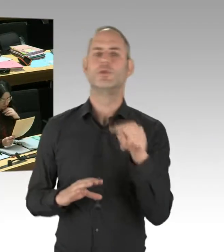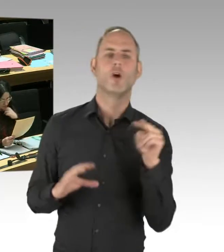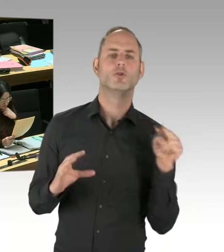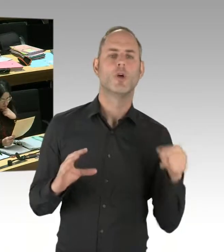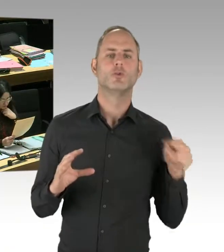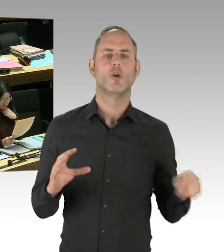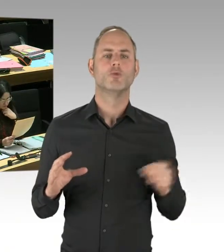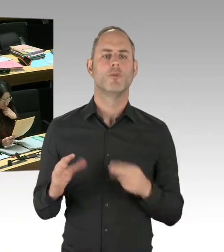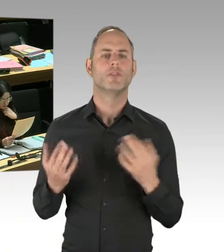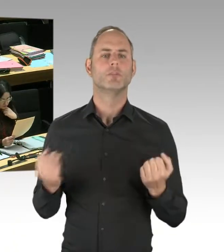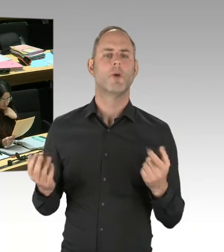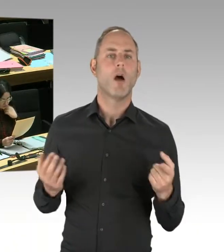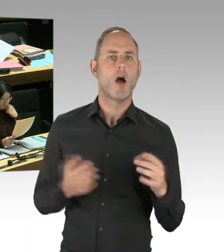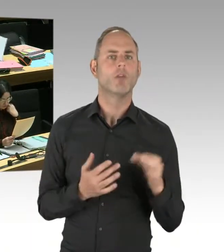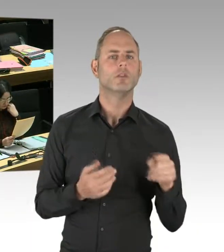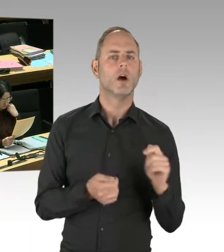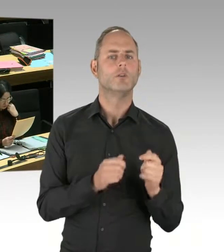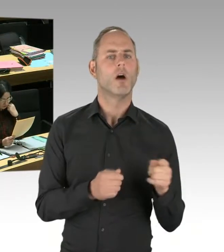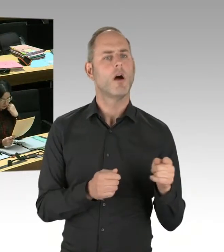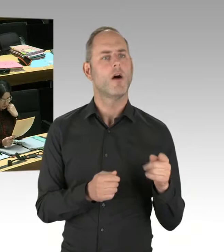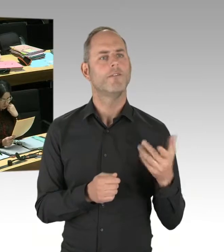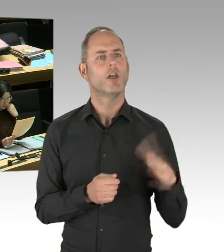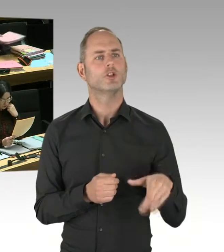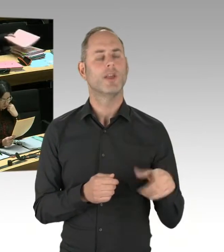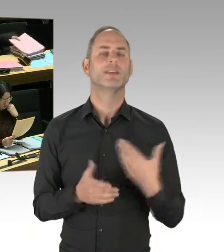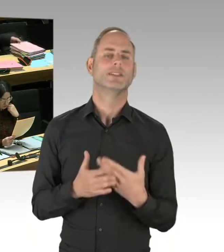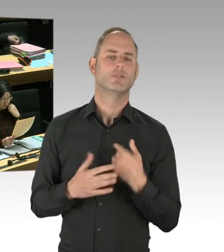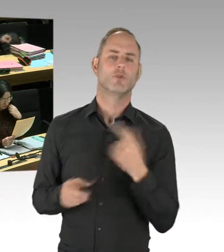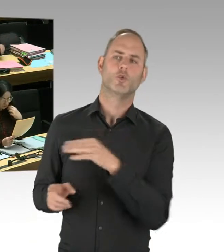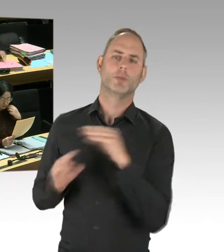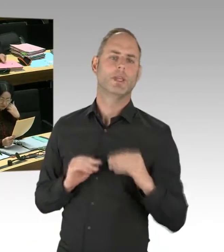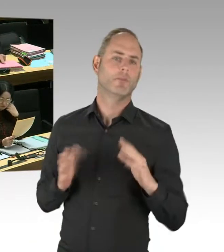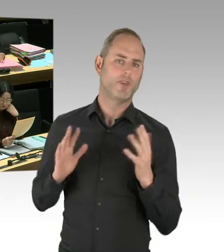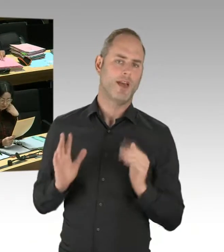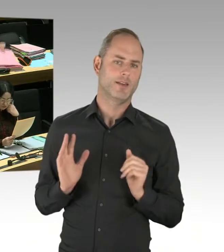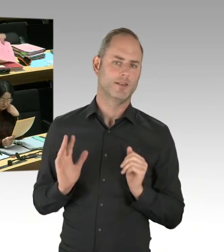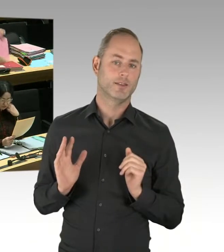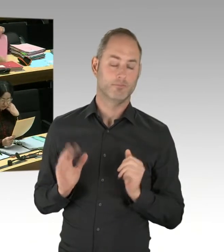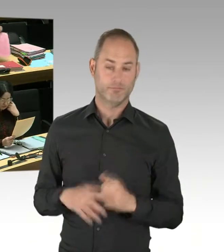sondern dass die Experten für Deradikalisierung sehr wohl mit denjenigen sprechen, die in dieser Szene unterwegs sind.